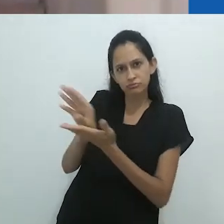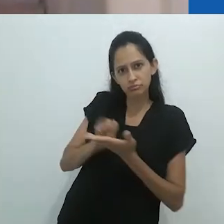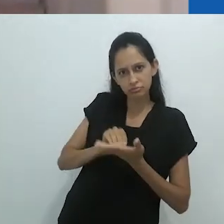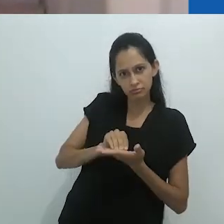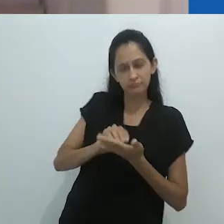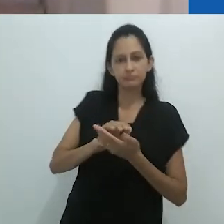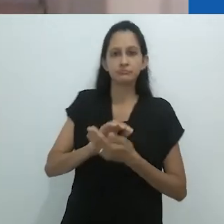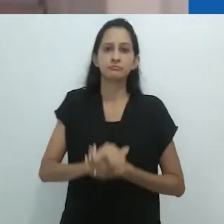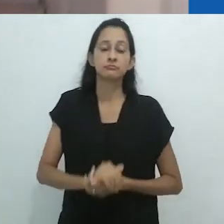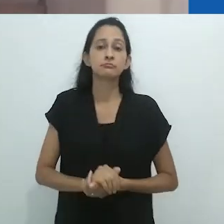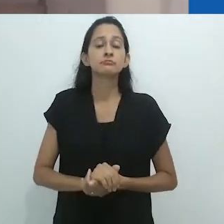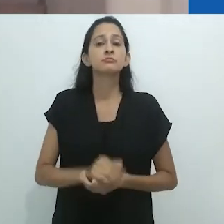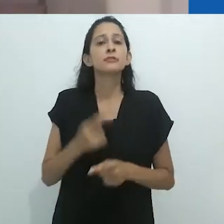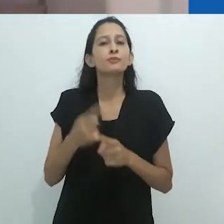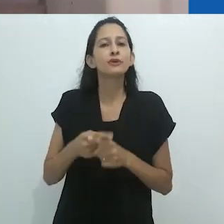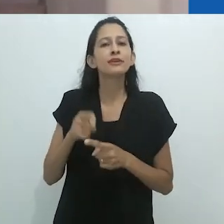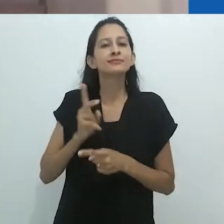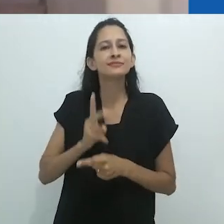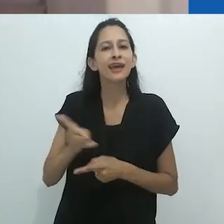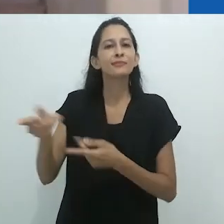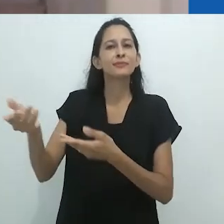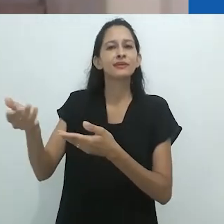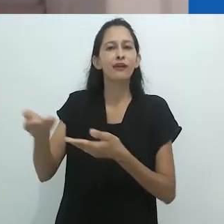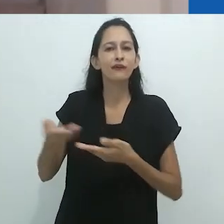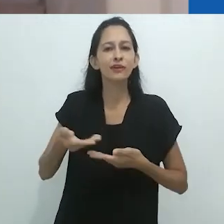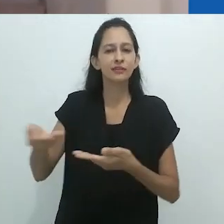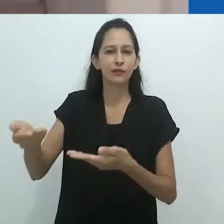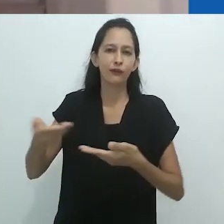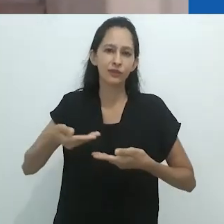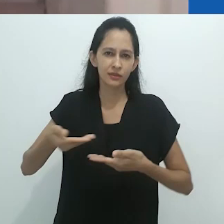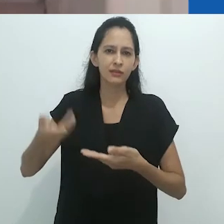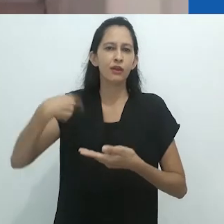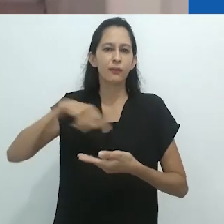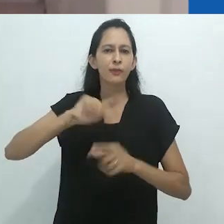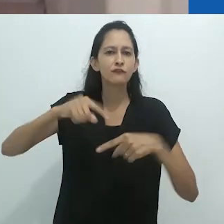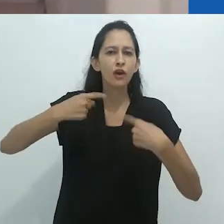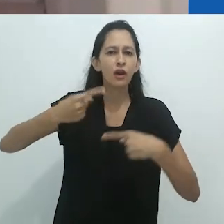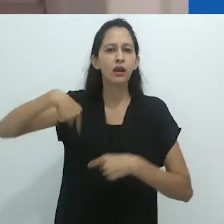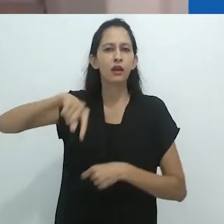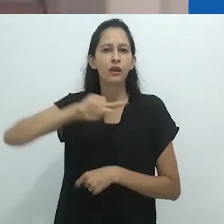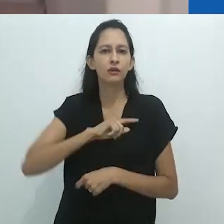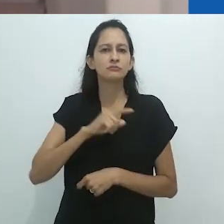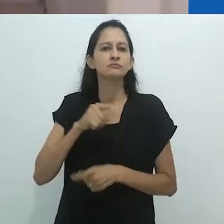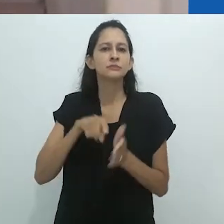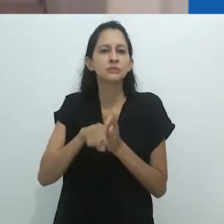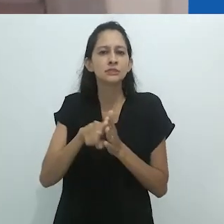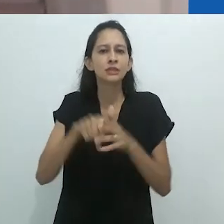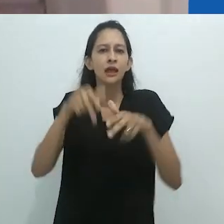a experimentar etnograficamente, a brincar com a linguagem, a ser inventivos.